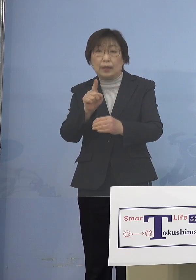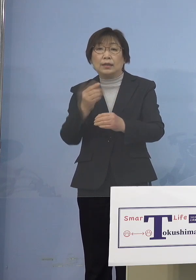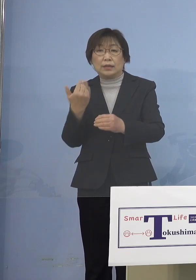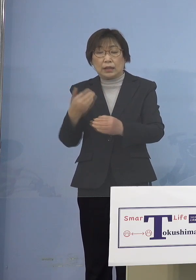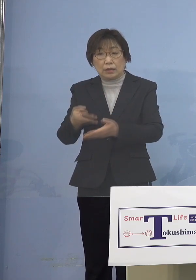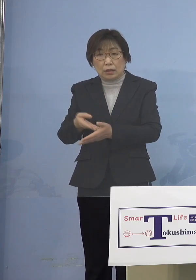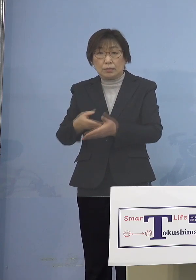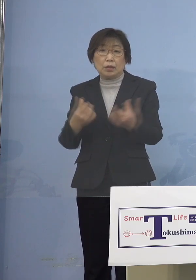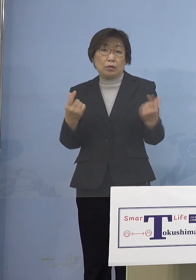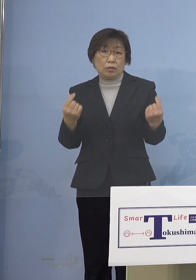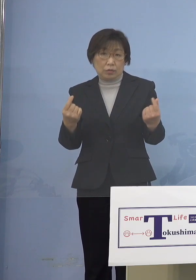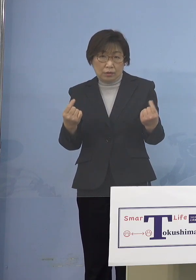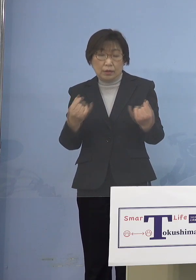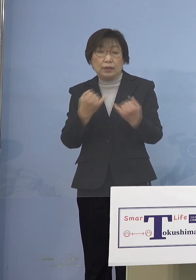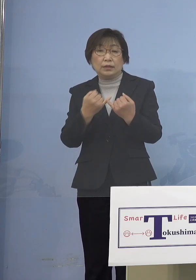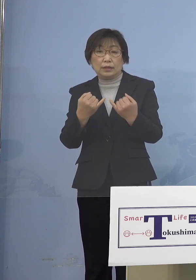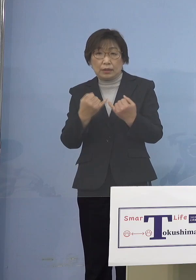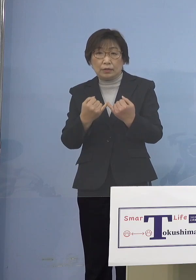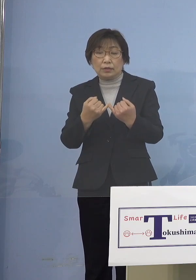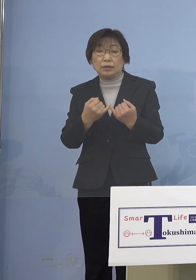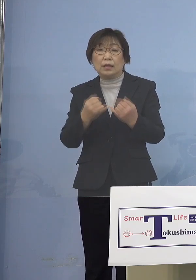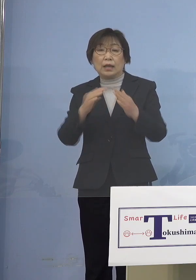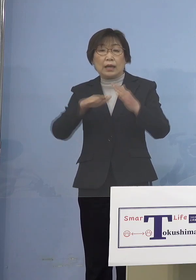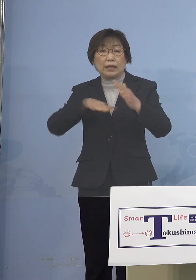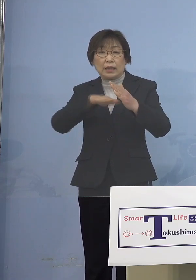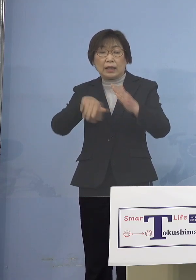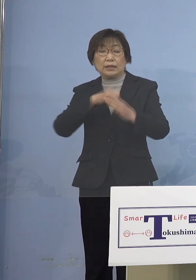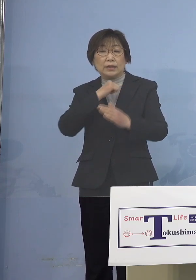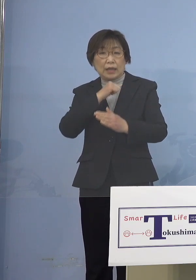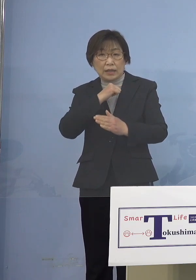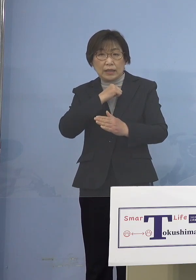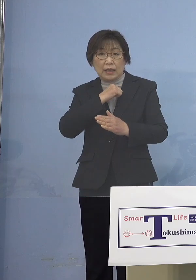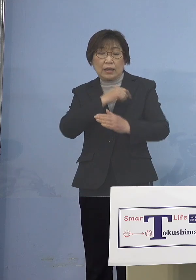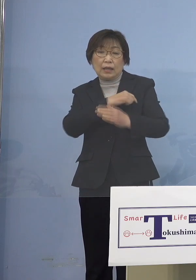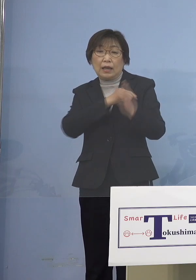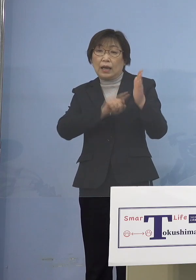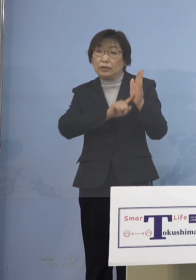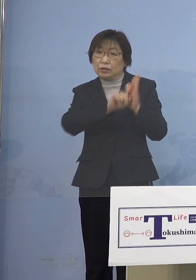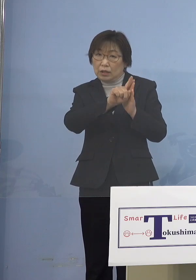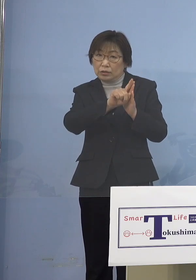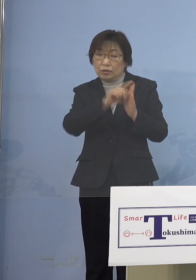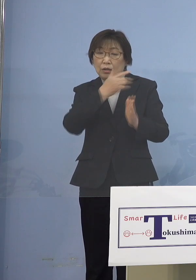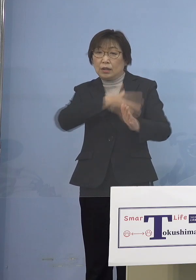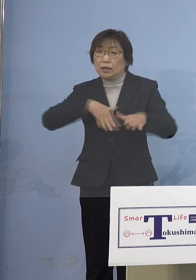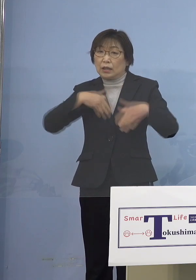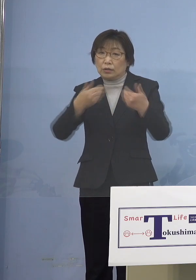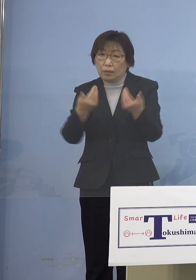家庭内に風邪、発熱などの症状がある 体調の悪い方がおられる場合には